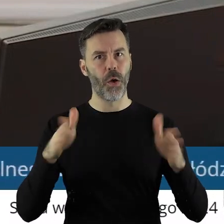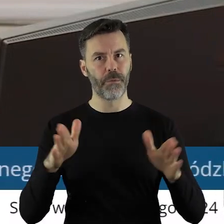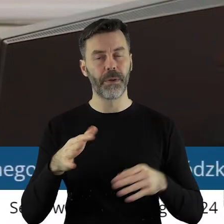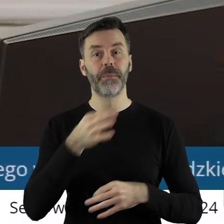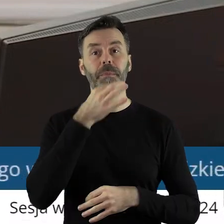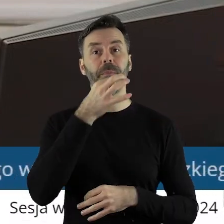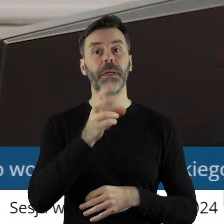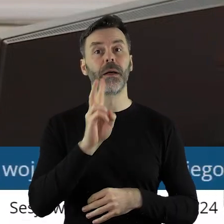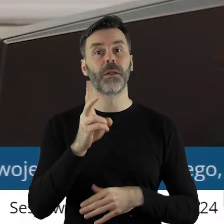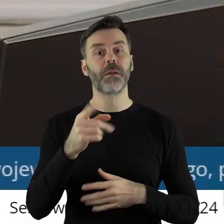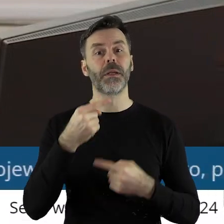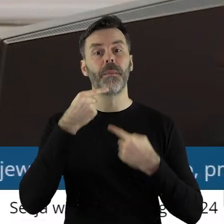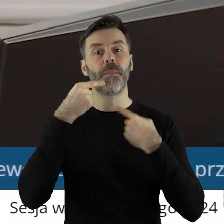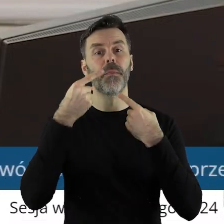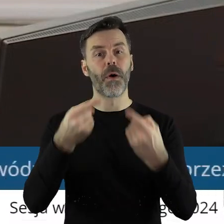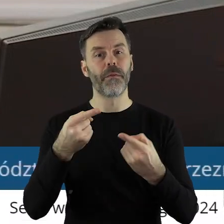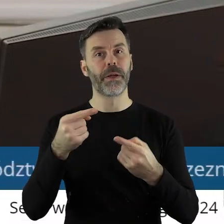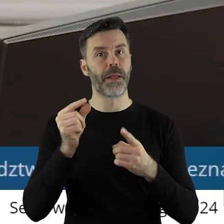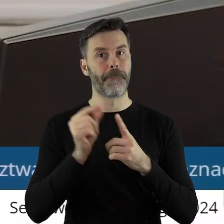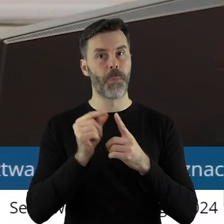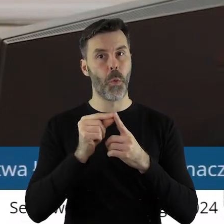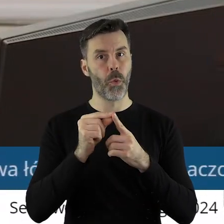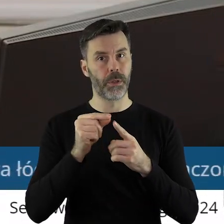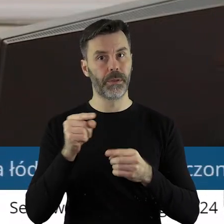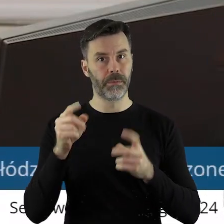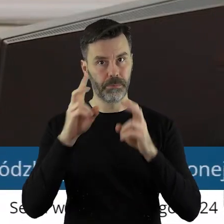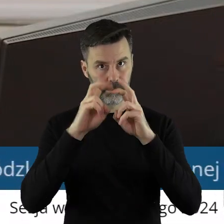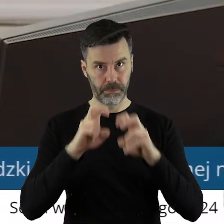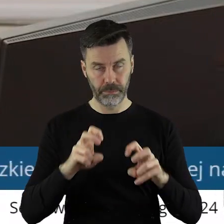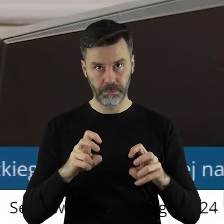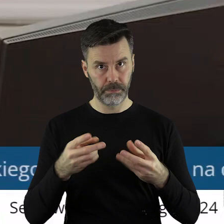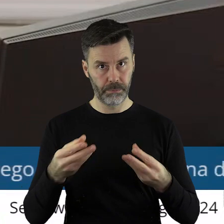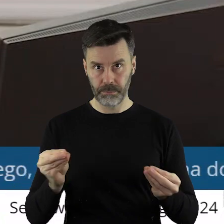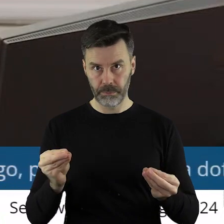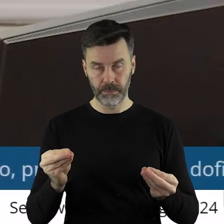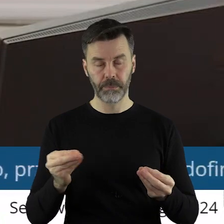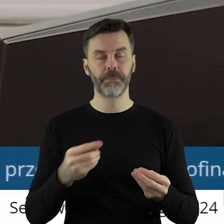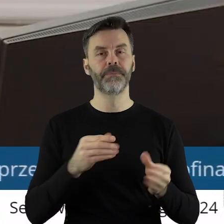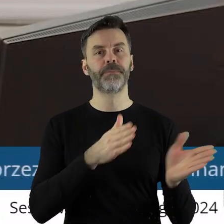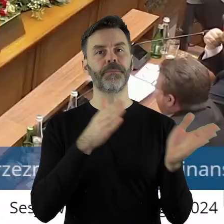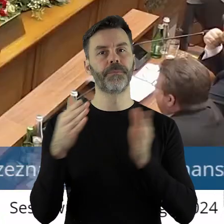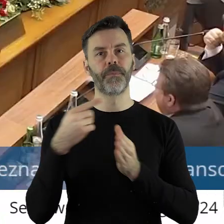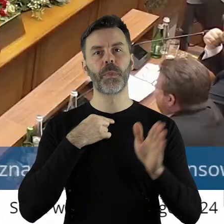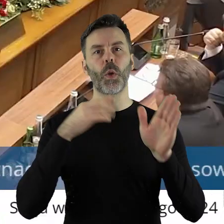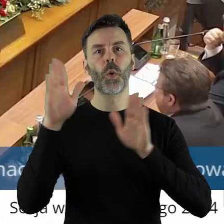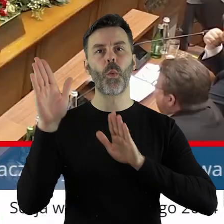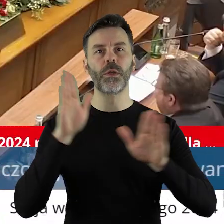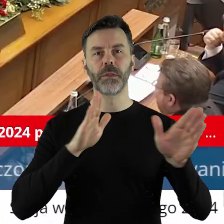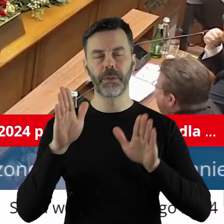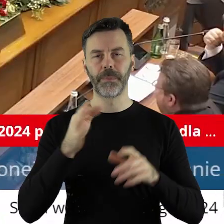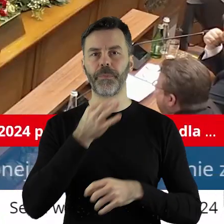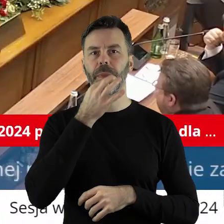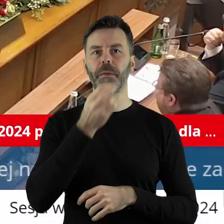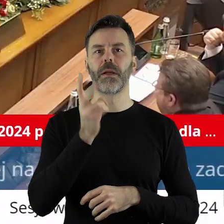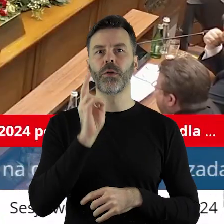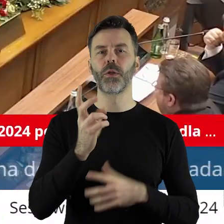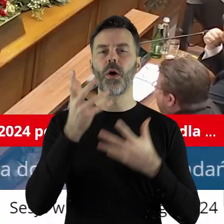Czy ktoś z państwa radnych chciałby zabrać głos w tym punkcie? Szanowni państwo radni przechodzimy zatem do głosowania. Kto z państwa radnych